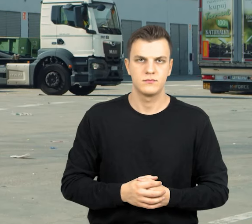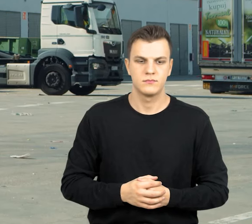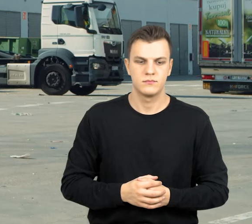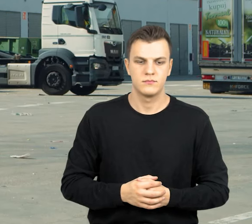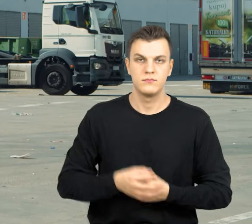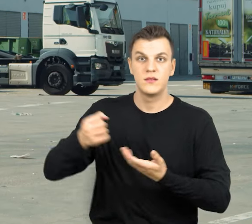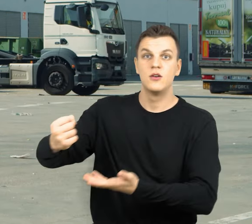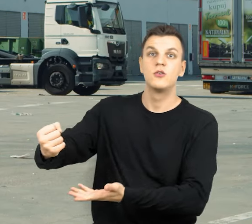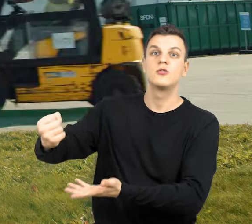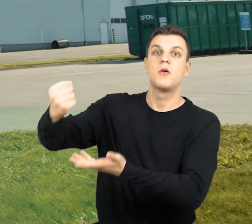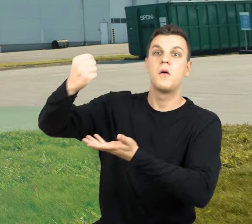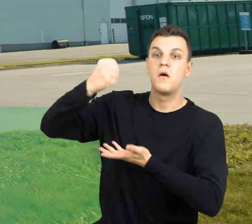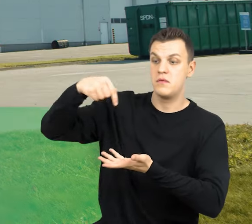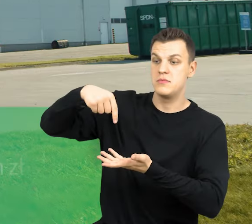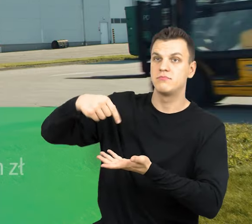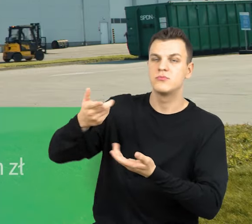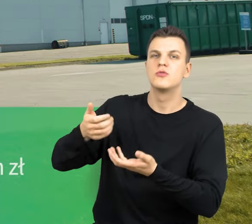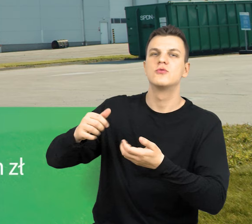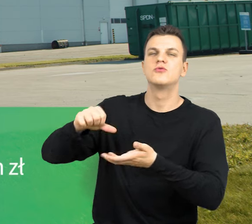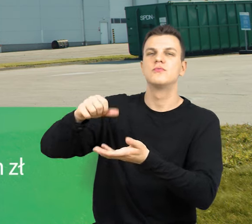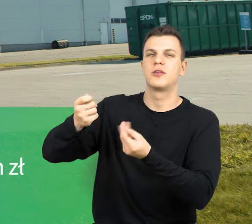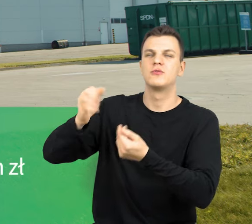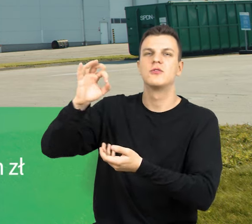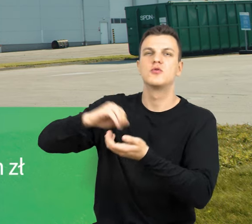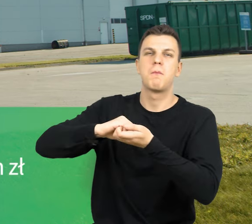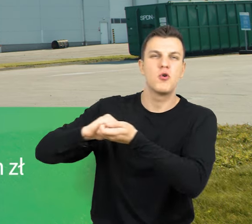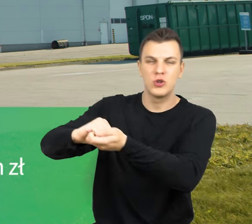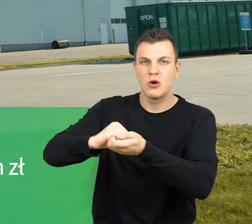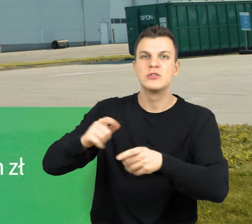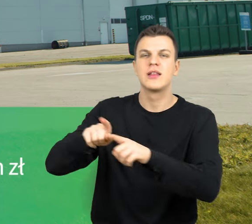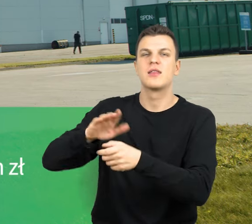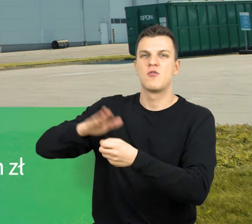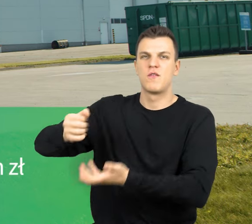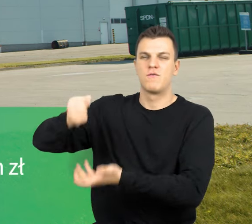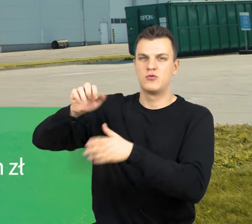Dofinansowanie ze środków spójności oraz Narodowego Funduszu Ochrony Środowiska